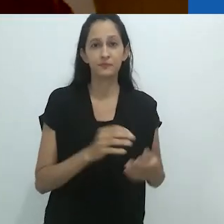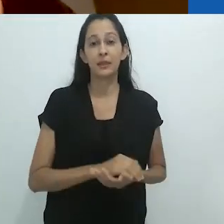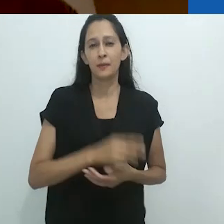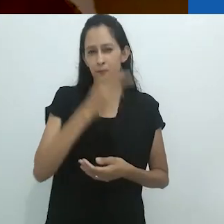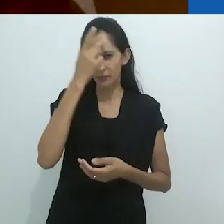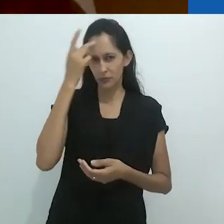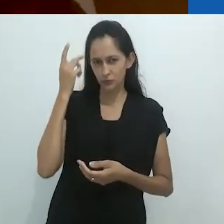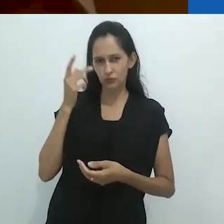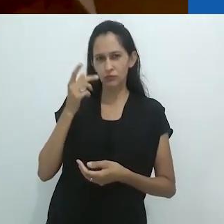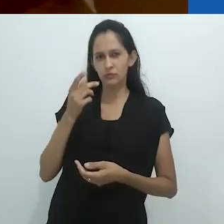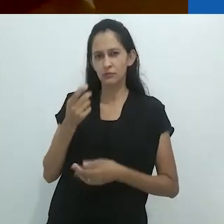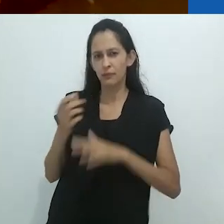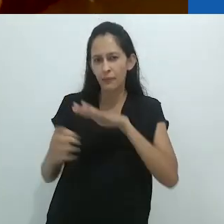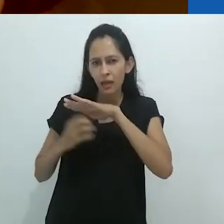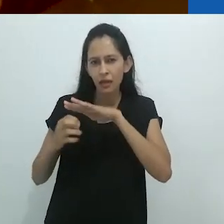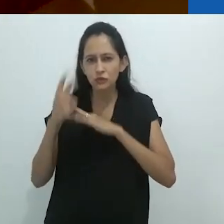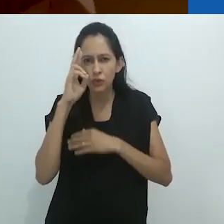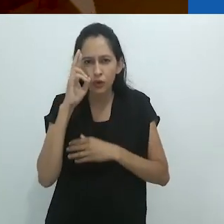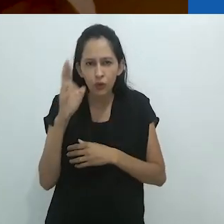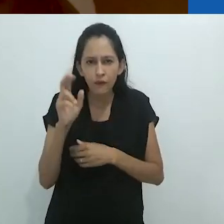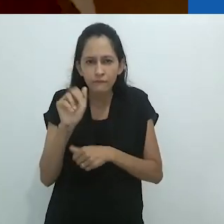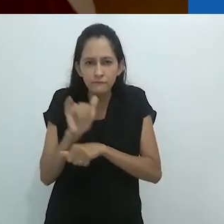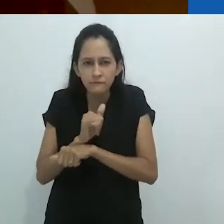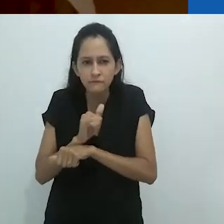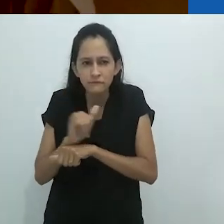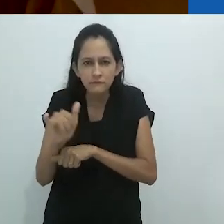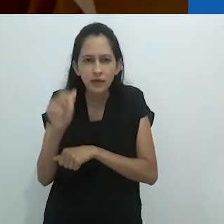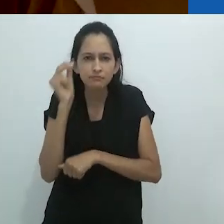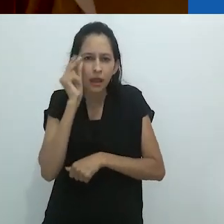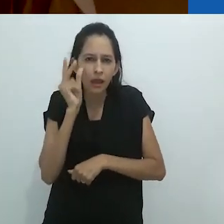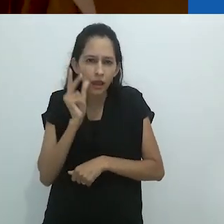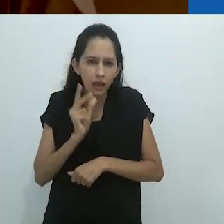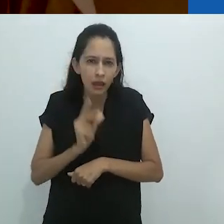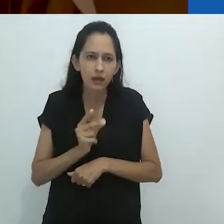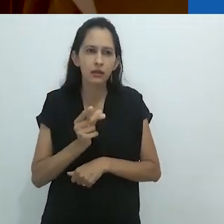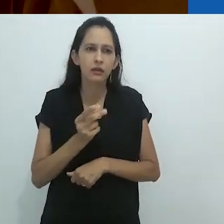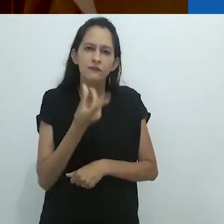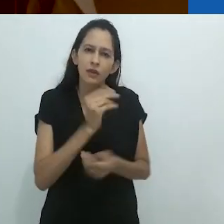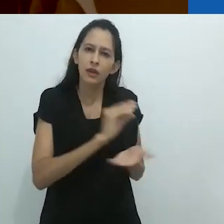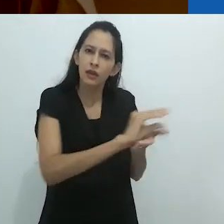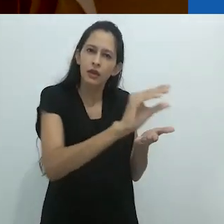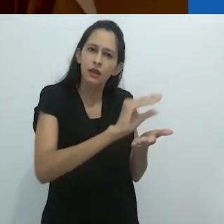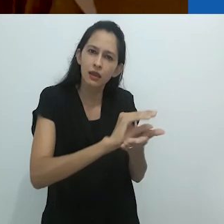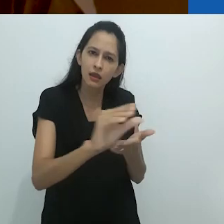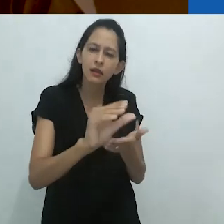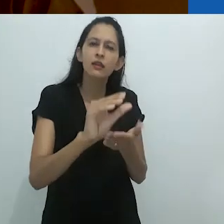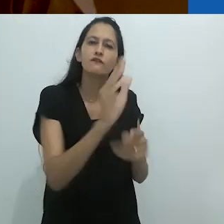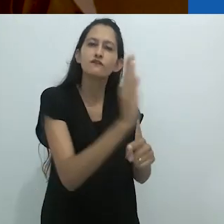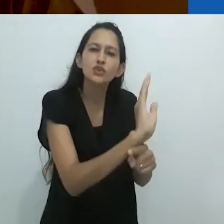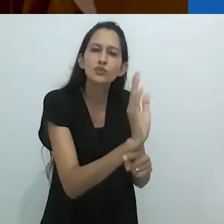Investidores astutos estão colocando seu dinheiro em programas sobre a natureza,